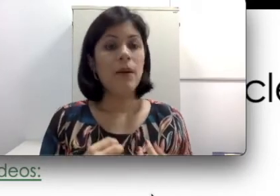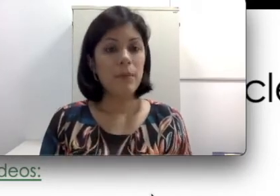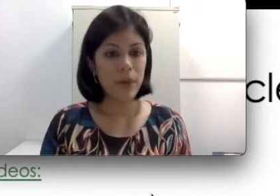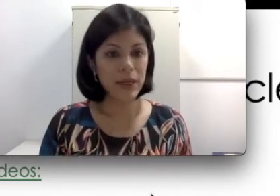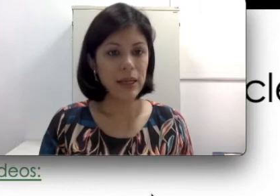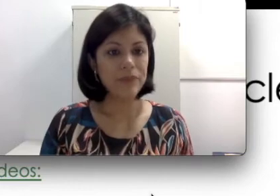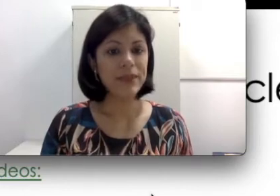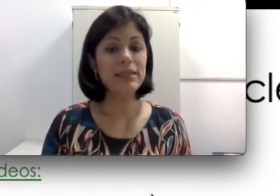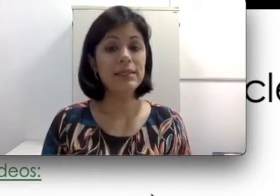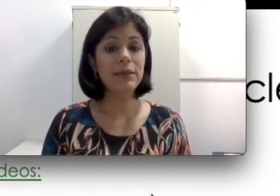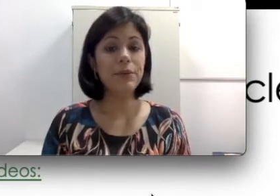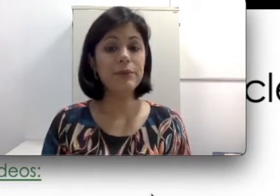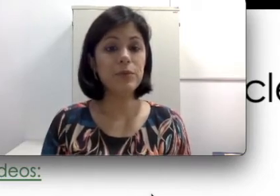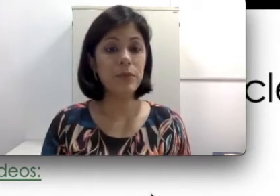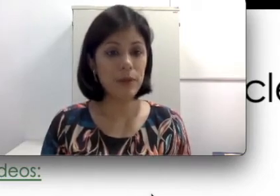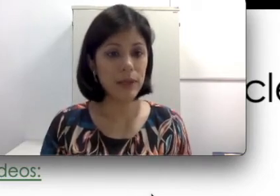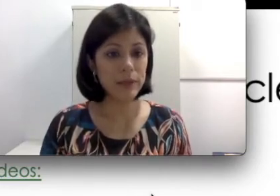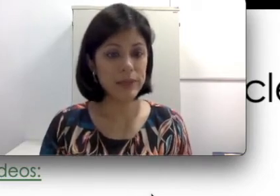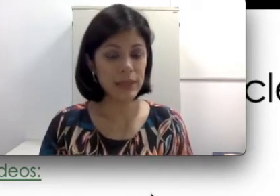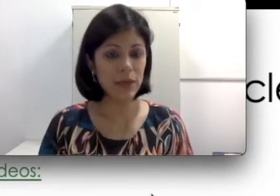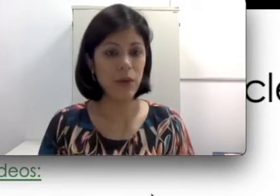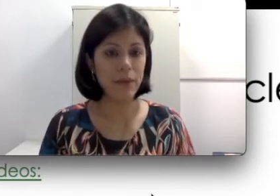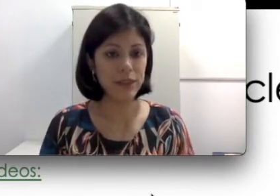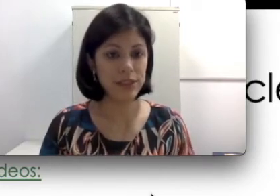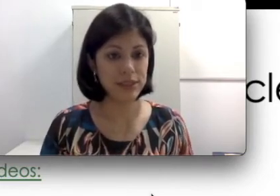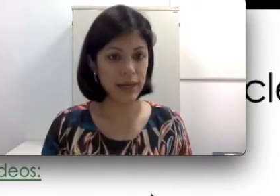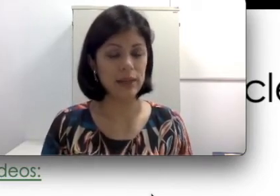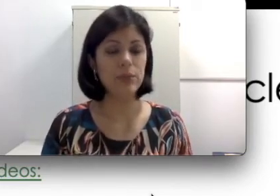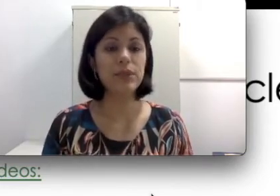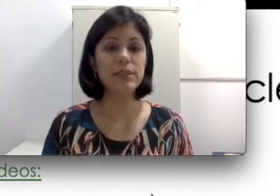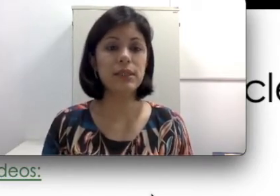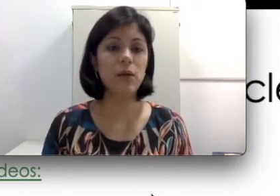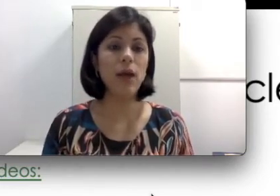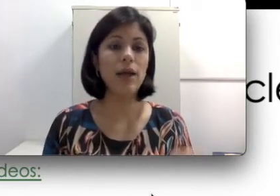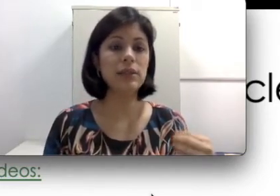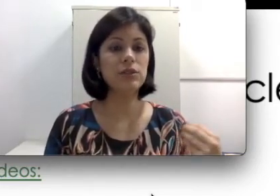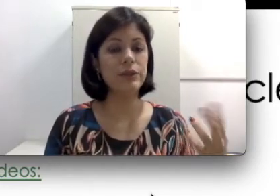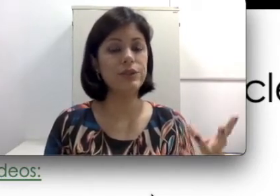quiser. Porém existem alguns problemas com a parte externa que são as questões que